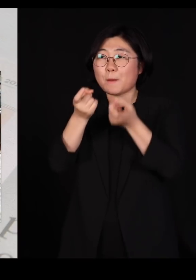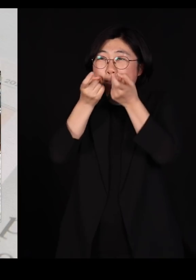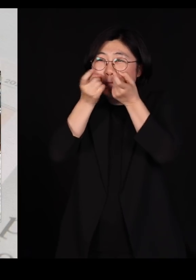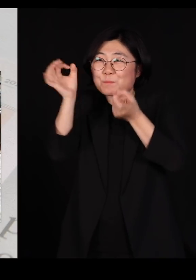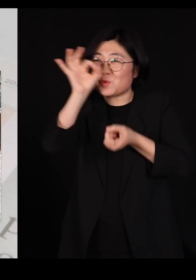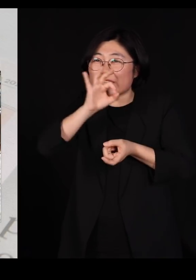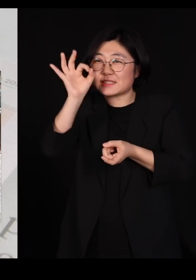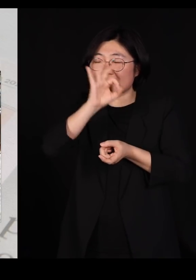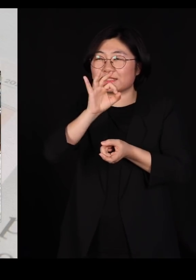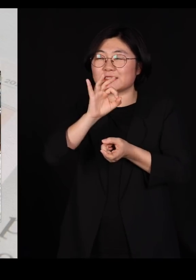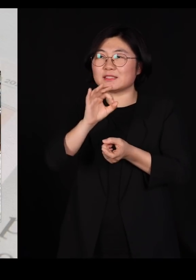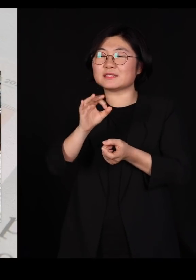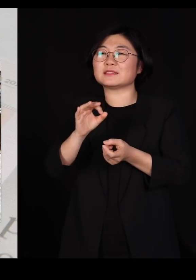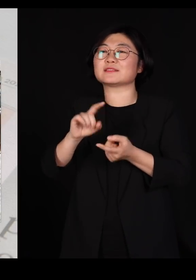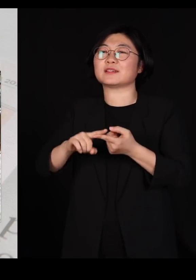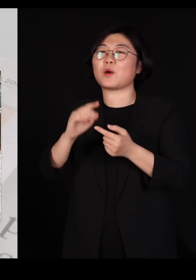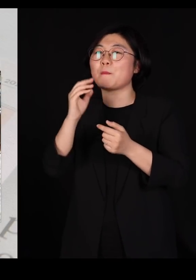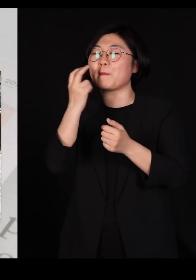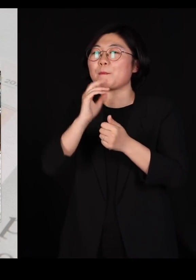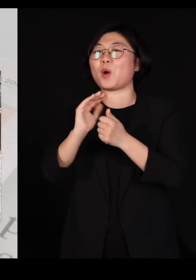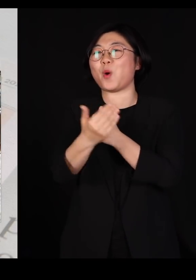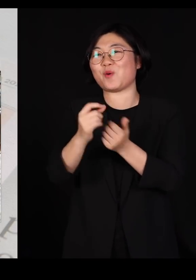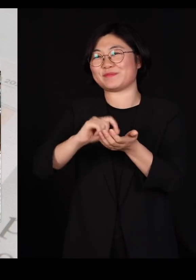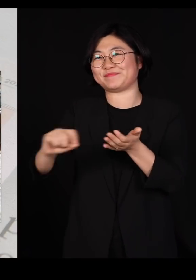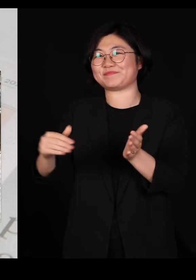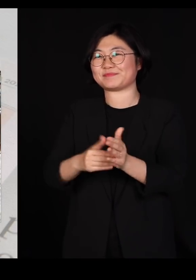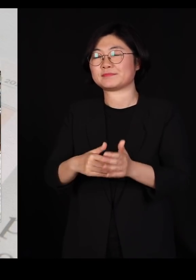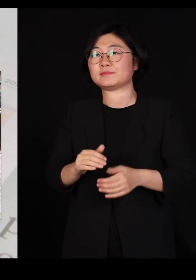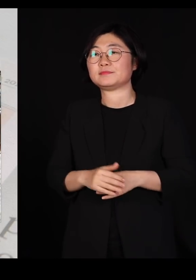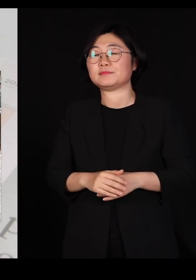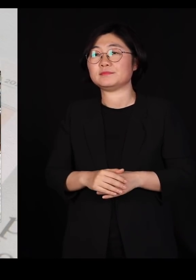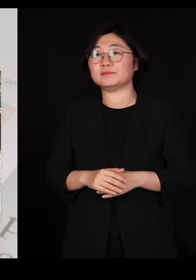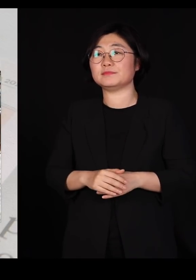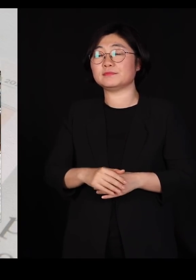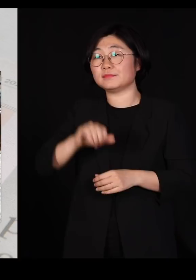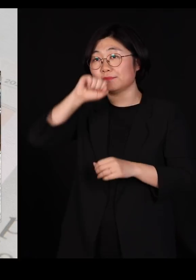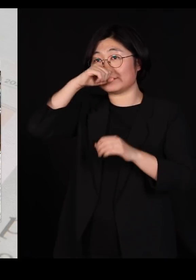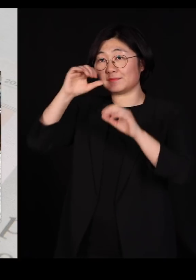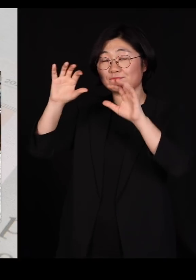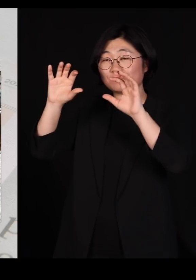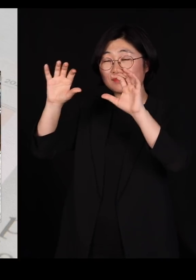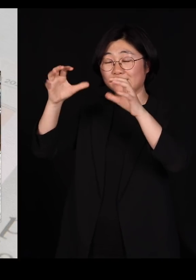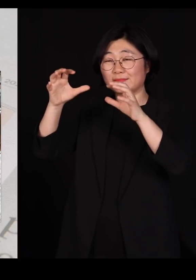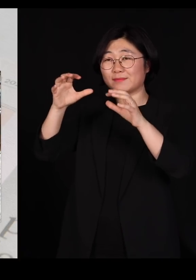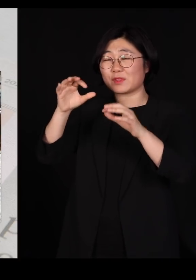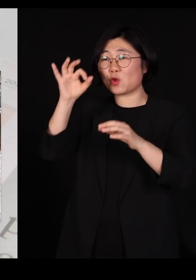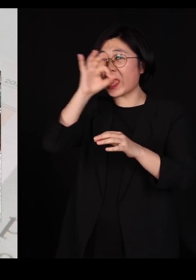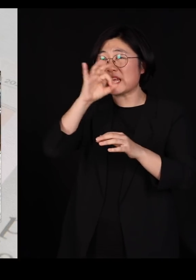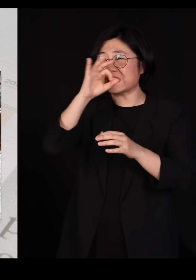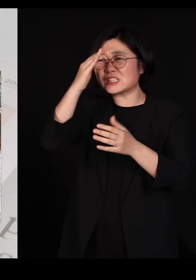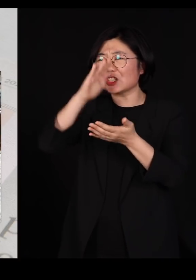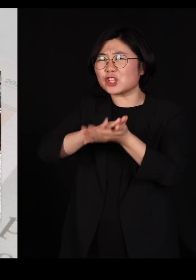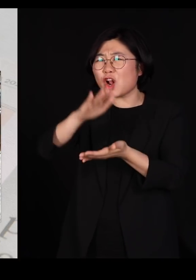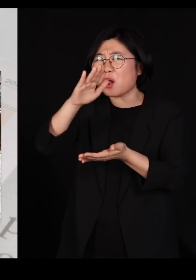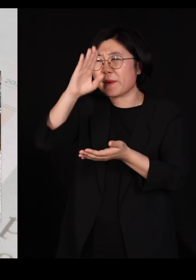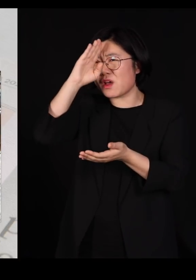라는 글을 또 쓰고야 말았습니다 왜냐면 아프리카 돼지 열병이 우리나라에서 돌아서